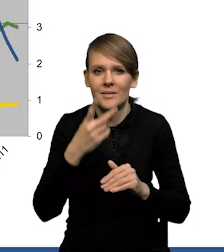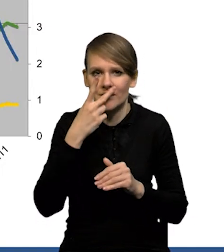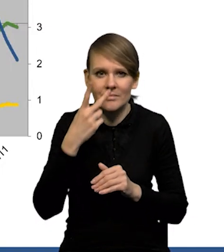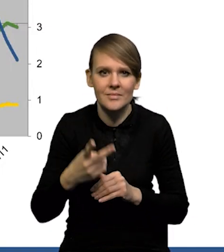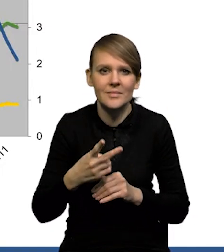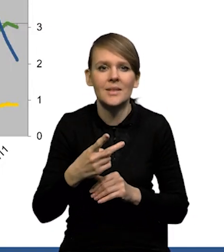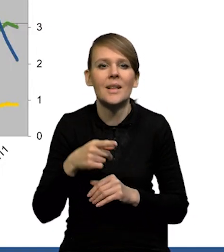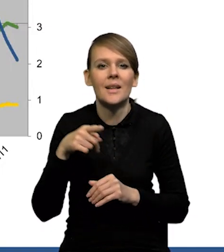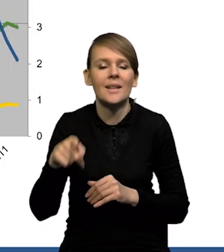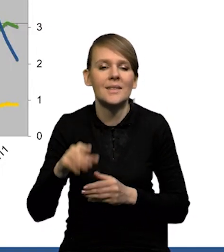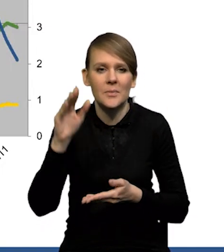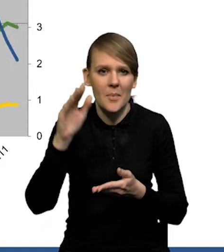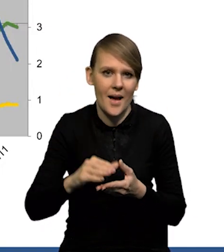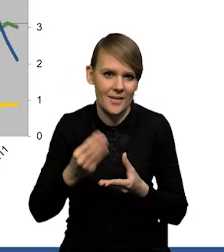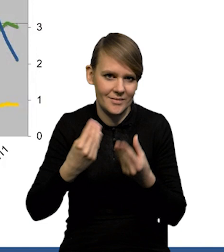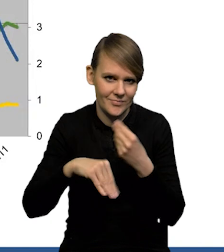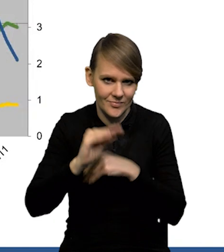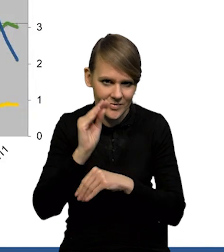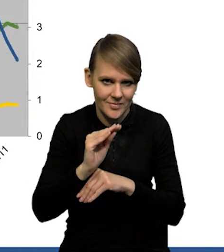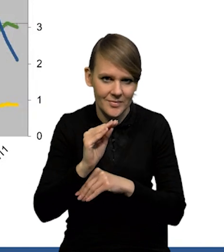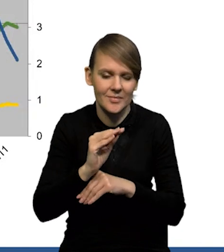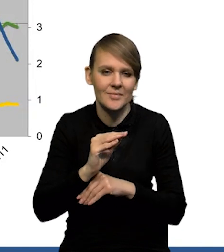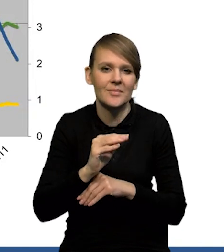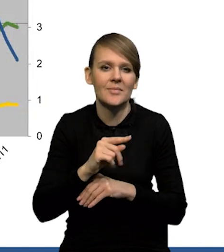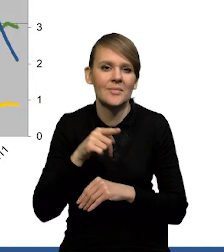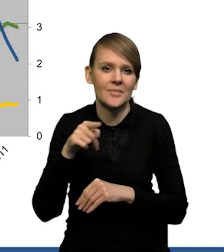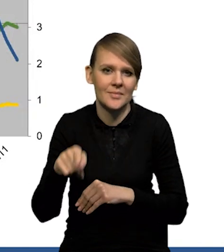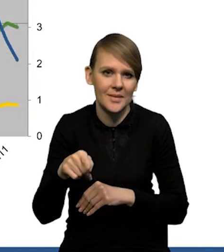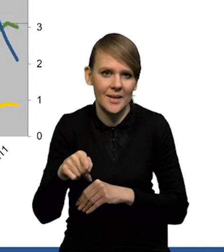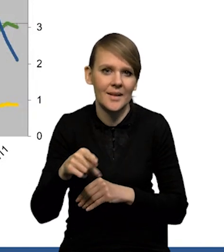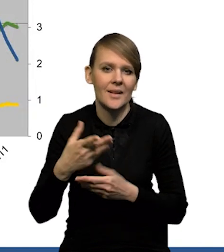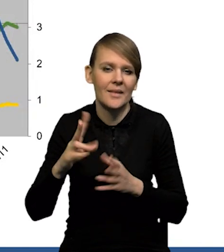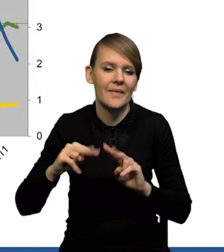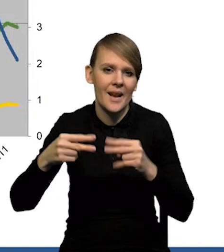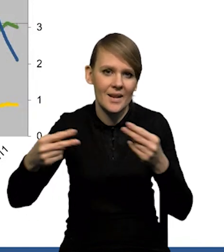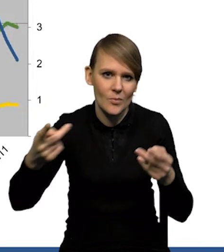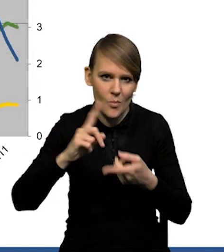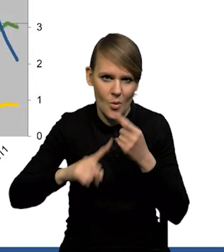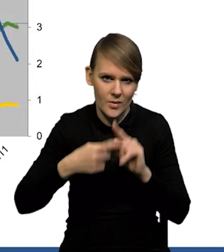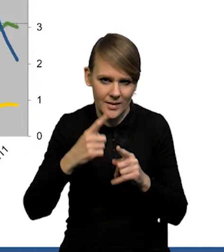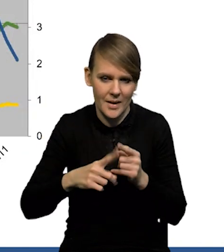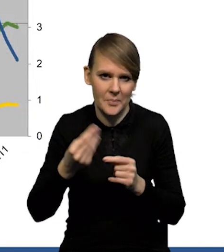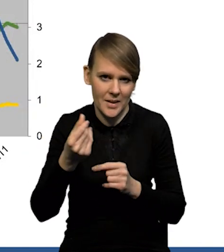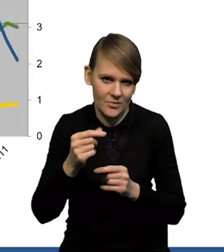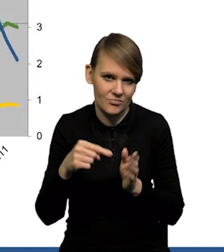że w ujęciu realnym ten spadek jest jeszcze silniejszy. Czyli mechanizm transmisji polityki pieniężnej działa.